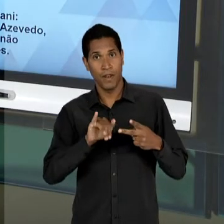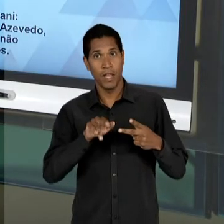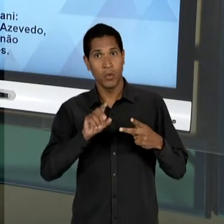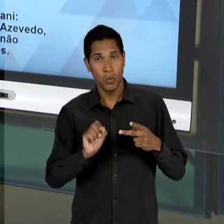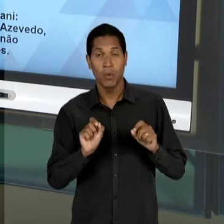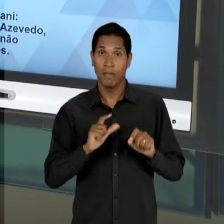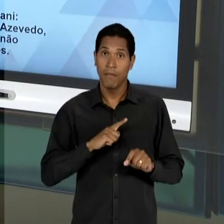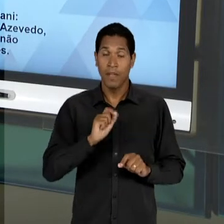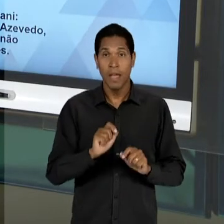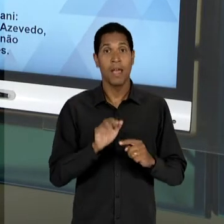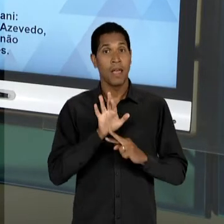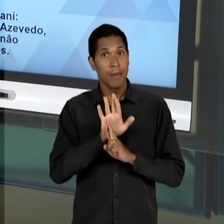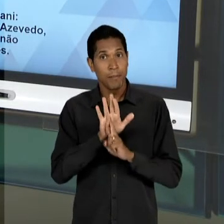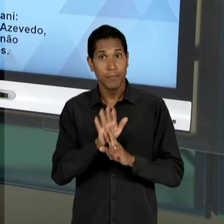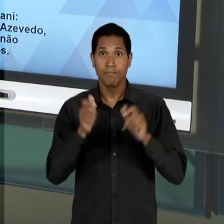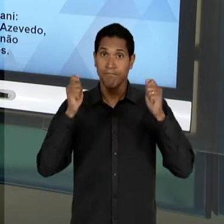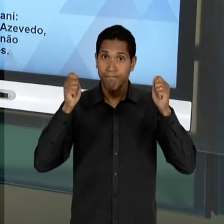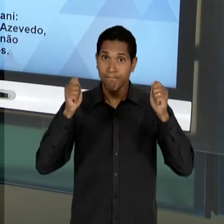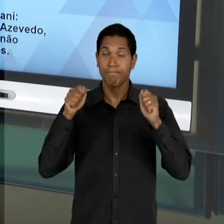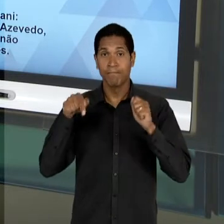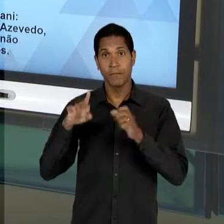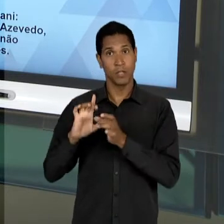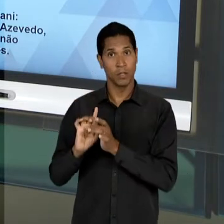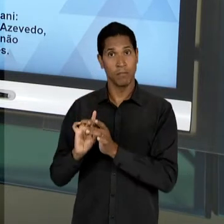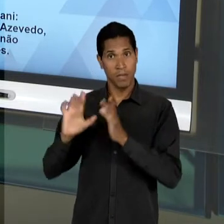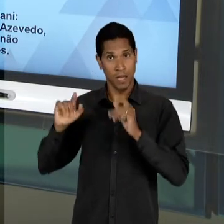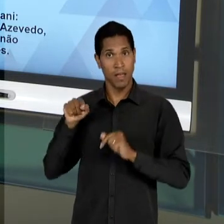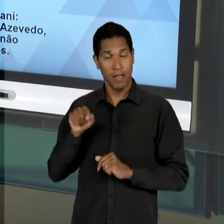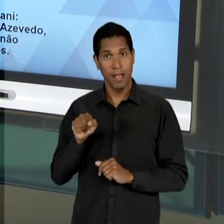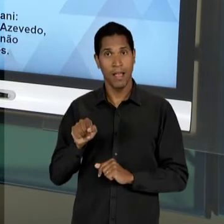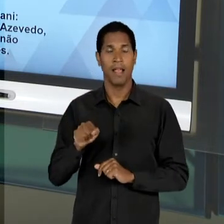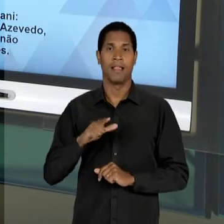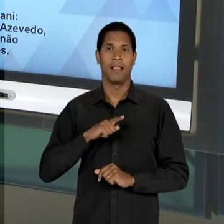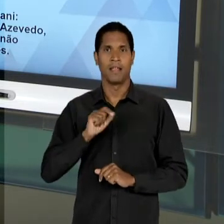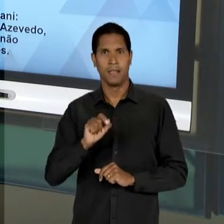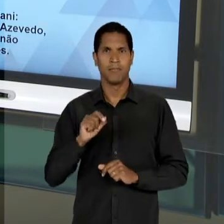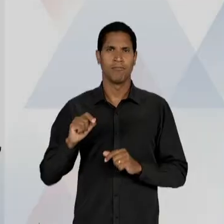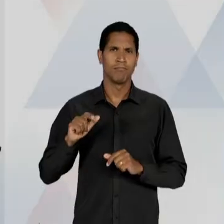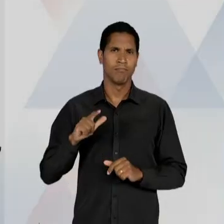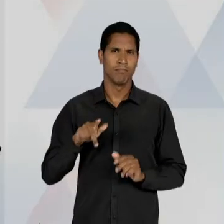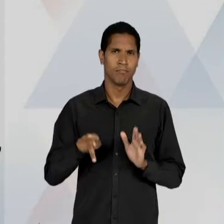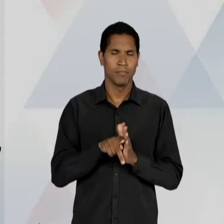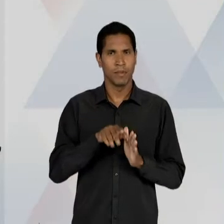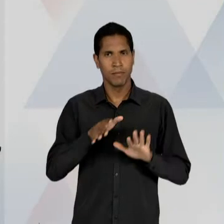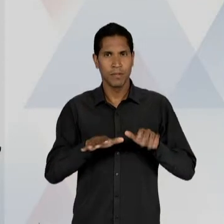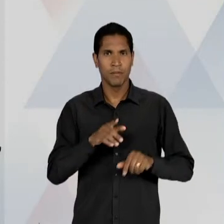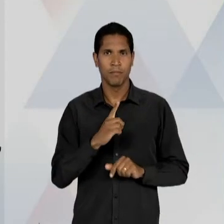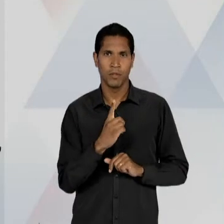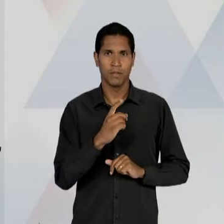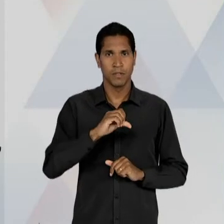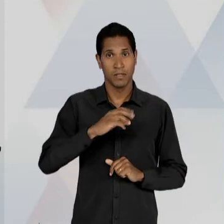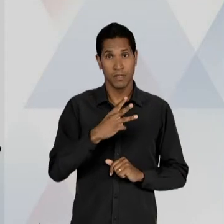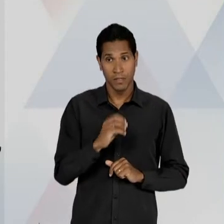DAS BANDEIRAS LIBERAIS, DE EDUCAÇÃO, DA DÉCADA DE 30; E ALCEU AMOROSO LIMA E LEONEL FRANCA,